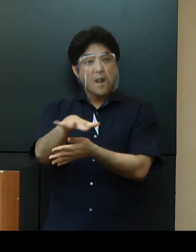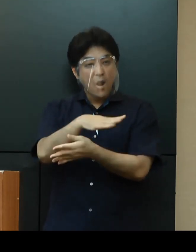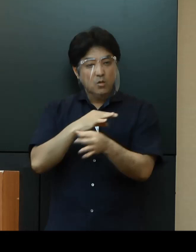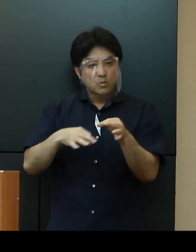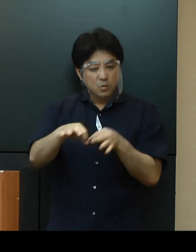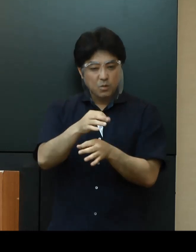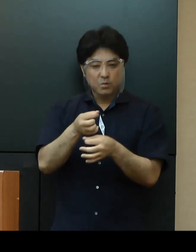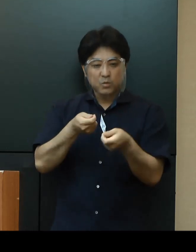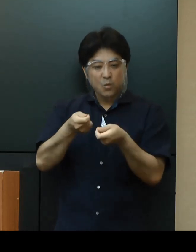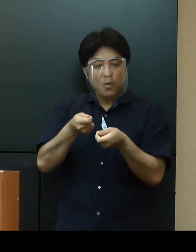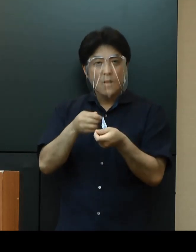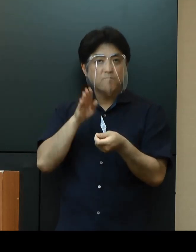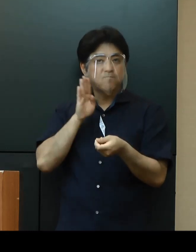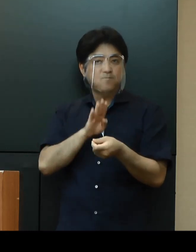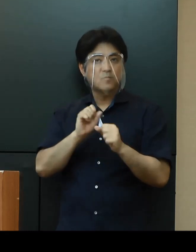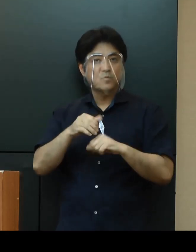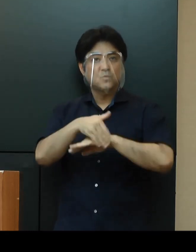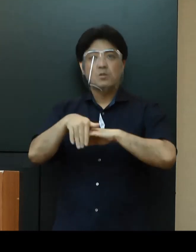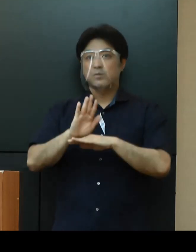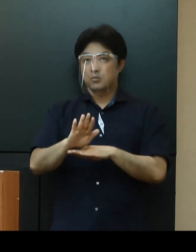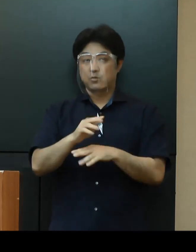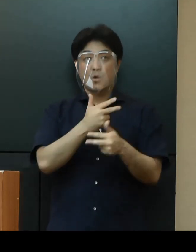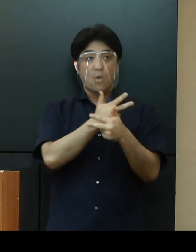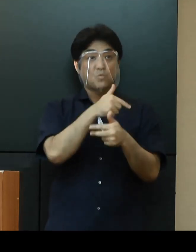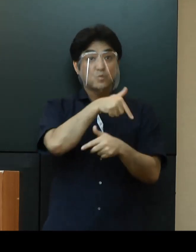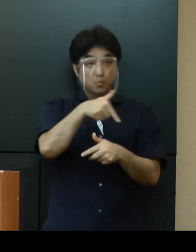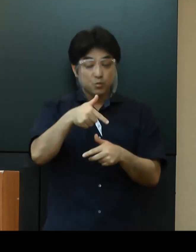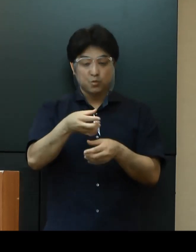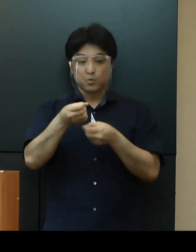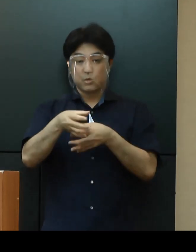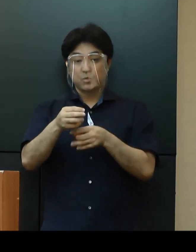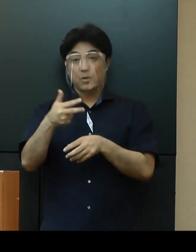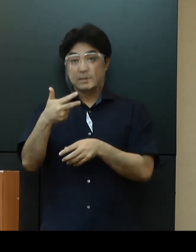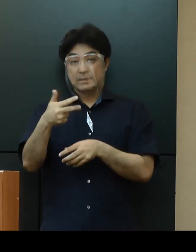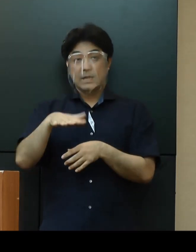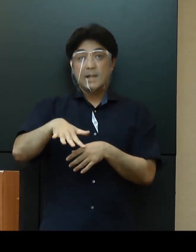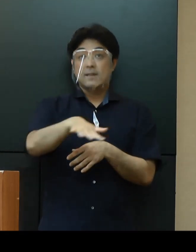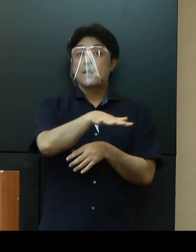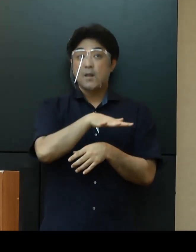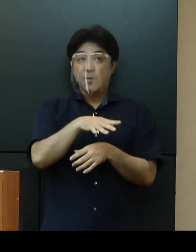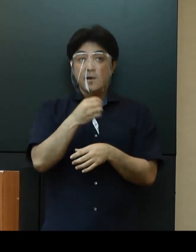また、北部地区、浦添地区で運営中の検体採取センターに加え